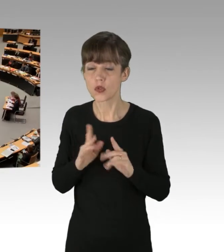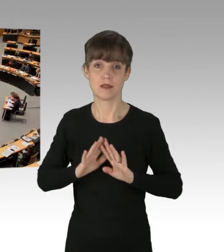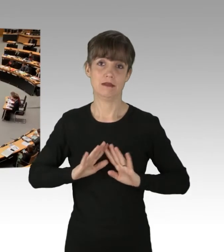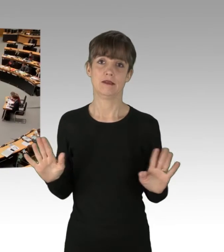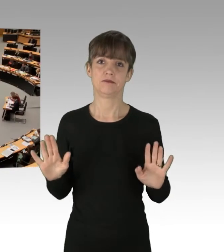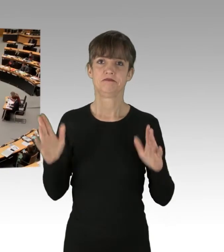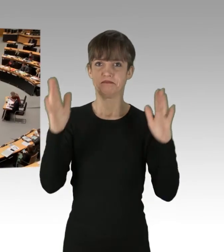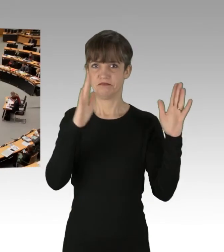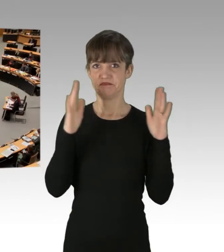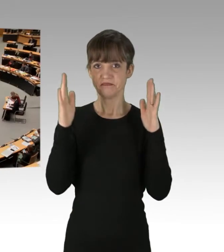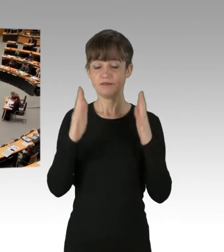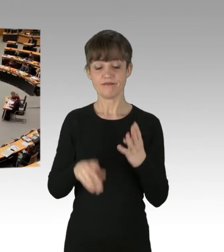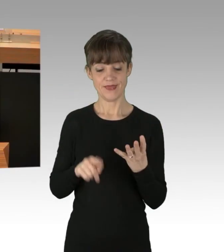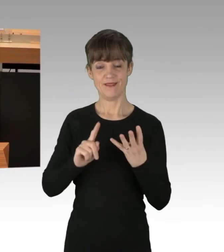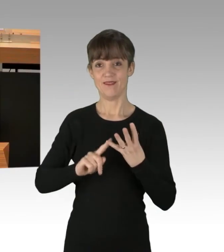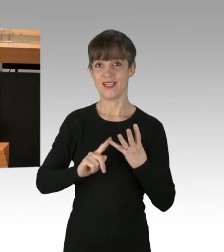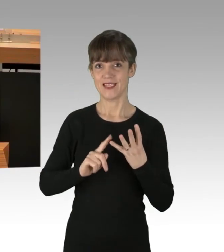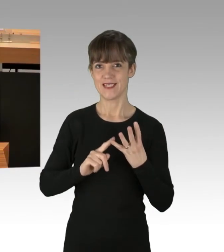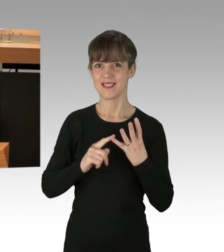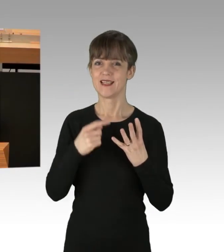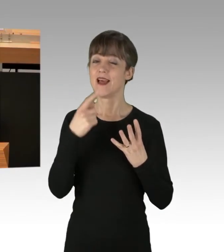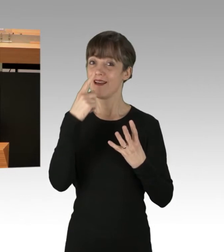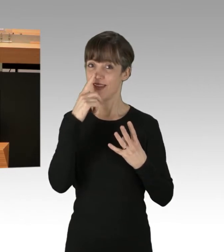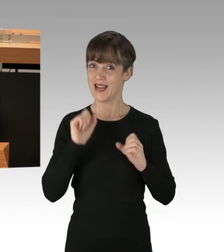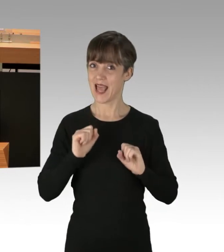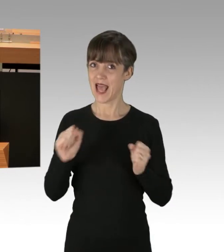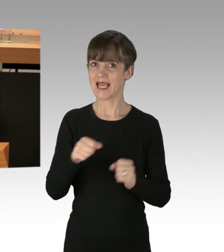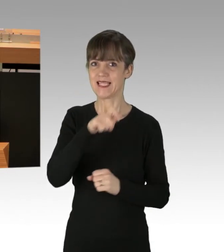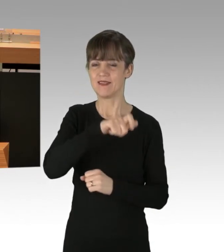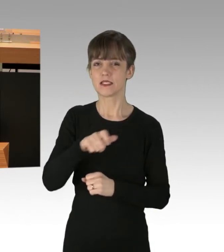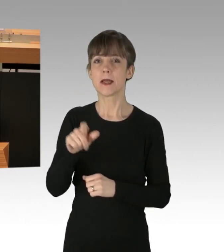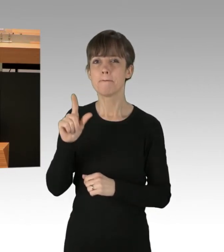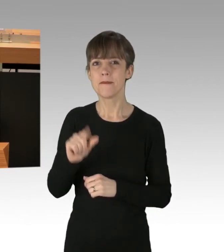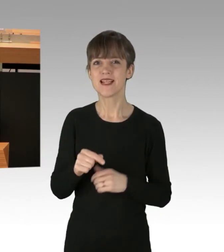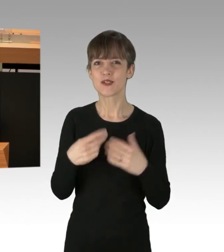Viertens. Wenn Aktivisten mindestens 29 Mal Straßen blockieren,